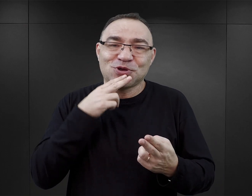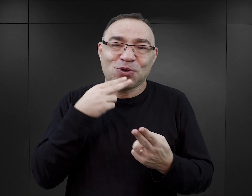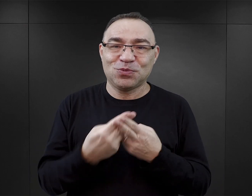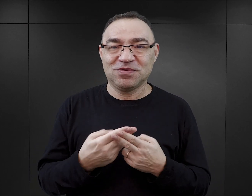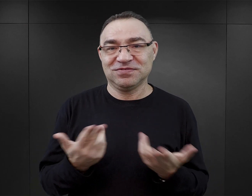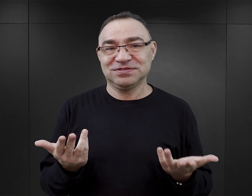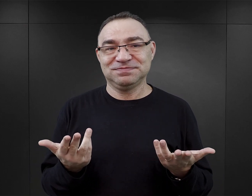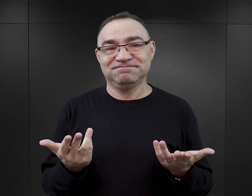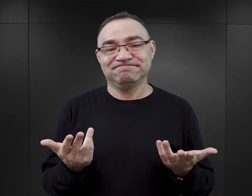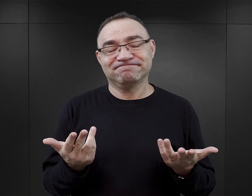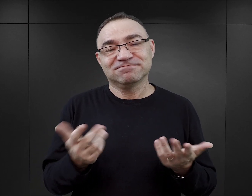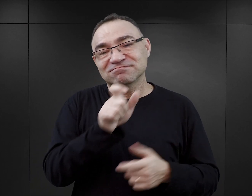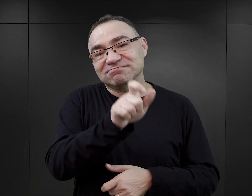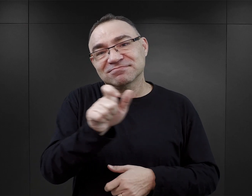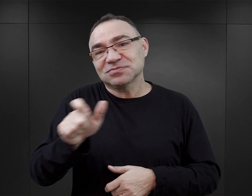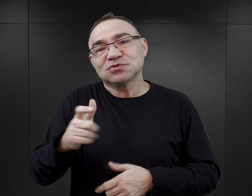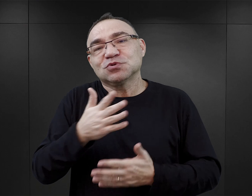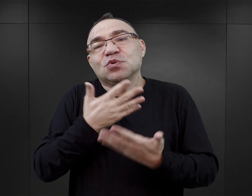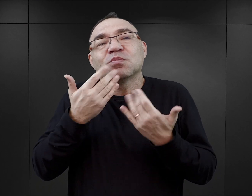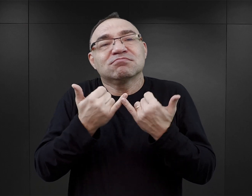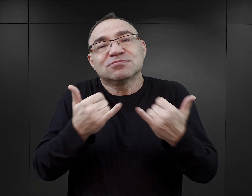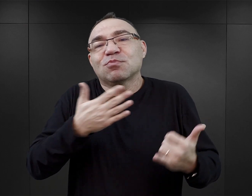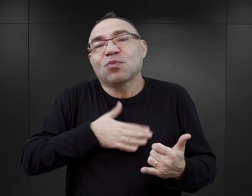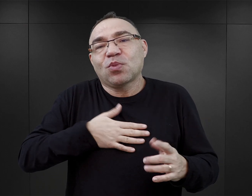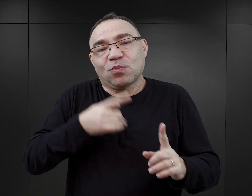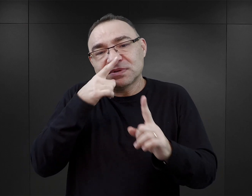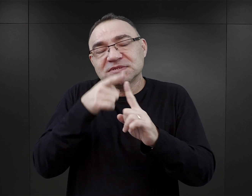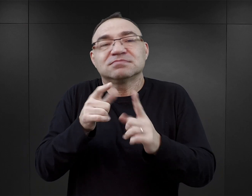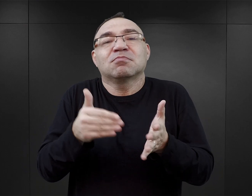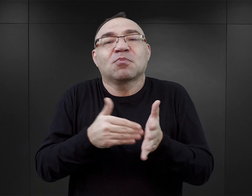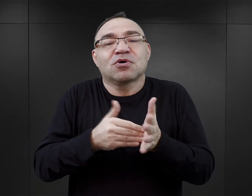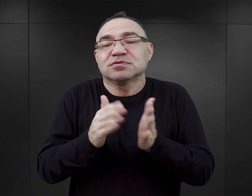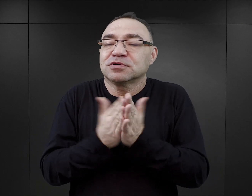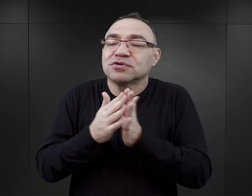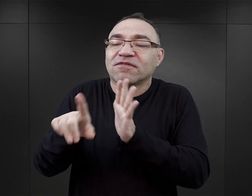że różnym czytelnikom, różnym osobom przyświecają różne cele, różne potrzeby, kiedy sięgają po książki.